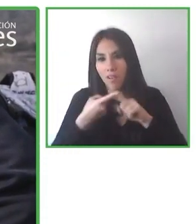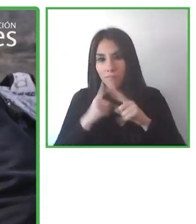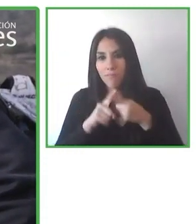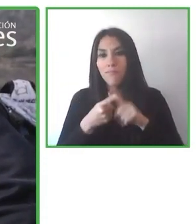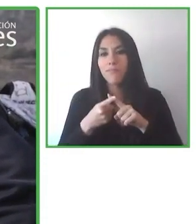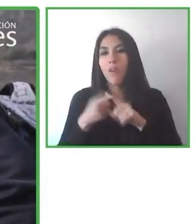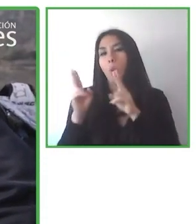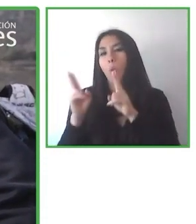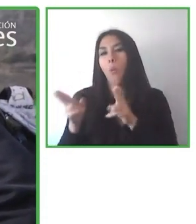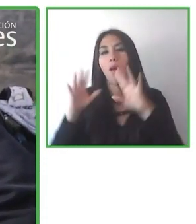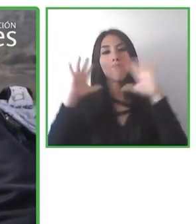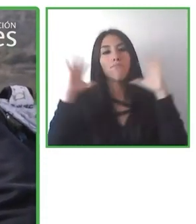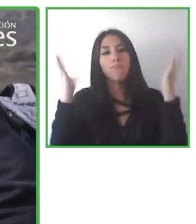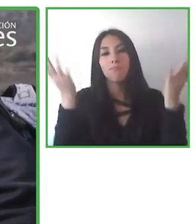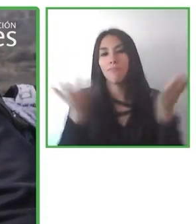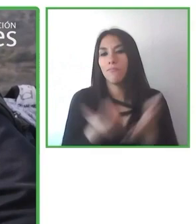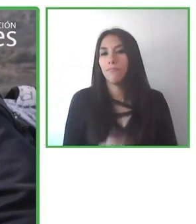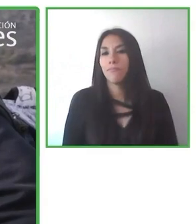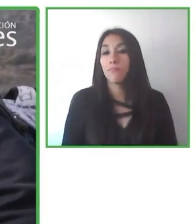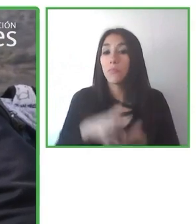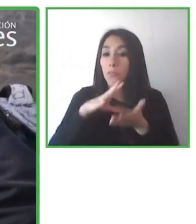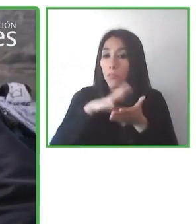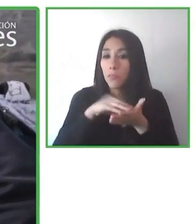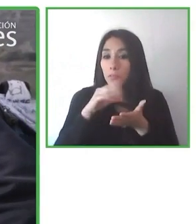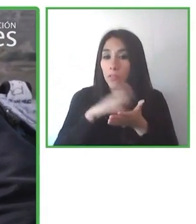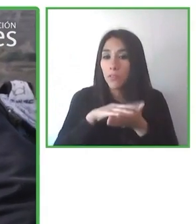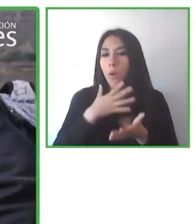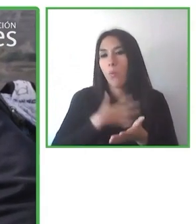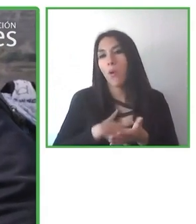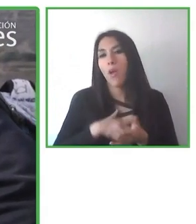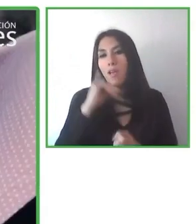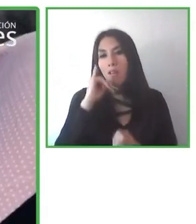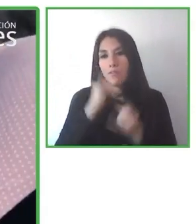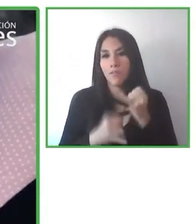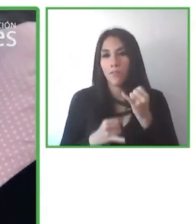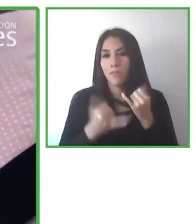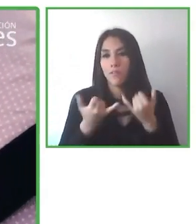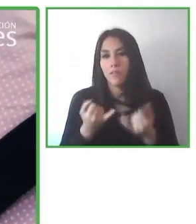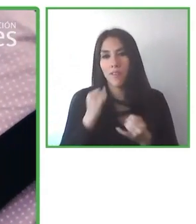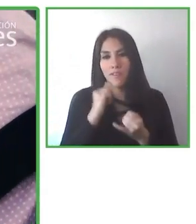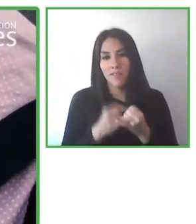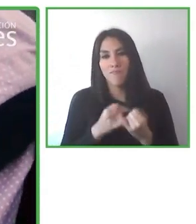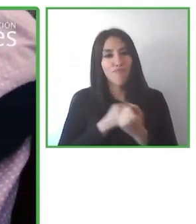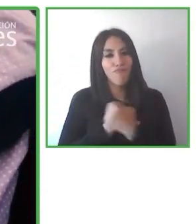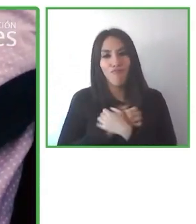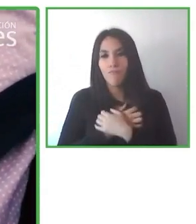donde las personas con discapacidad dicen a los profesionales de los viajes y pueden